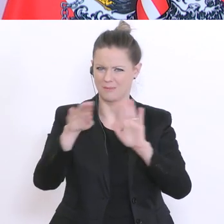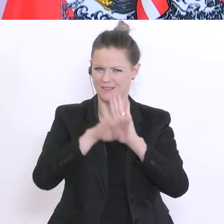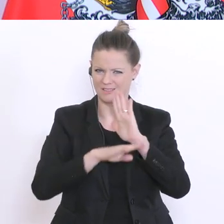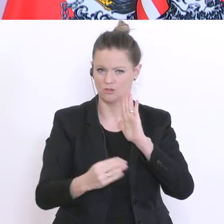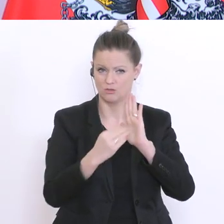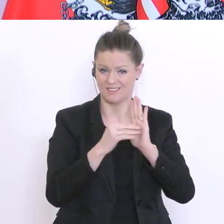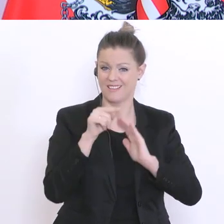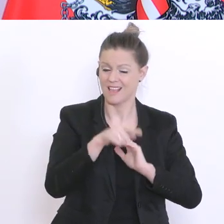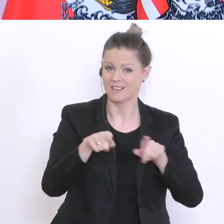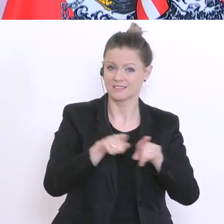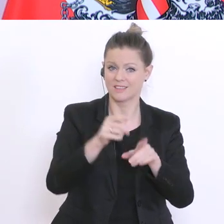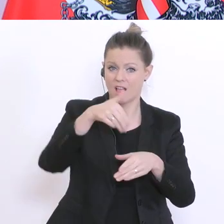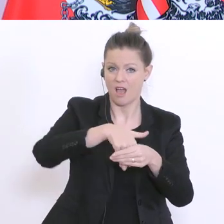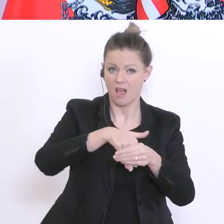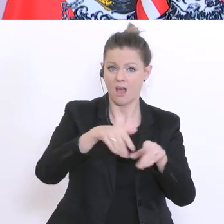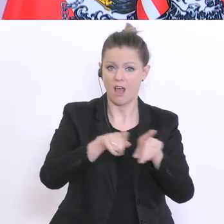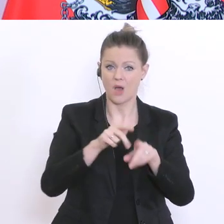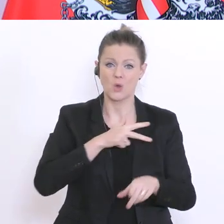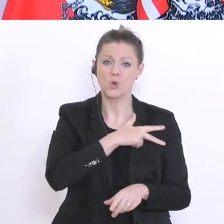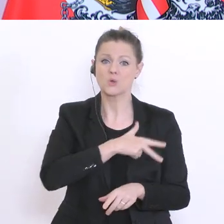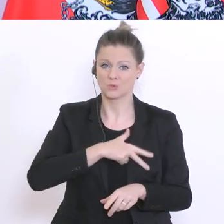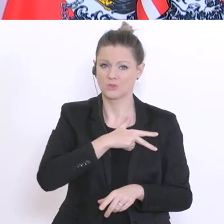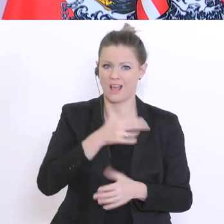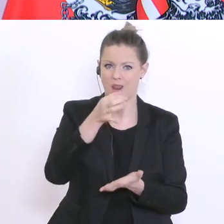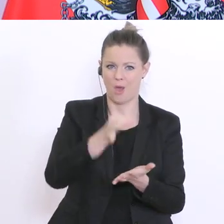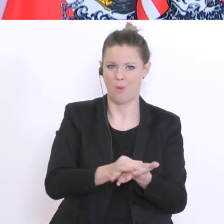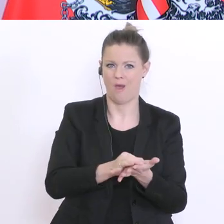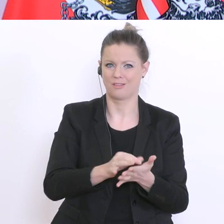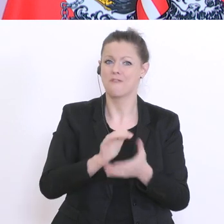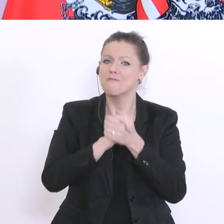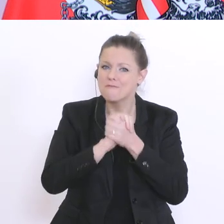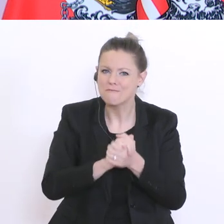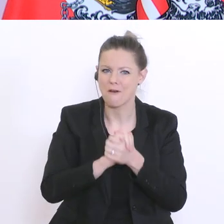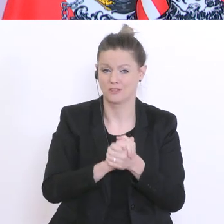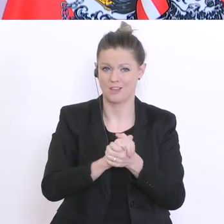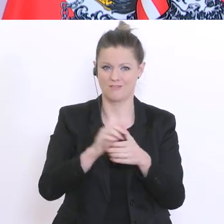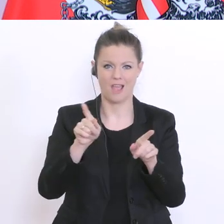in dem Freundschaften gepflegt, Konflikte ausgetragen, und das Zusammenleben miteinander